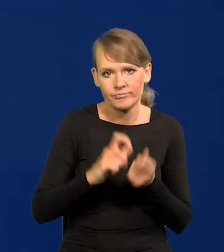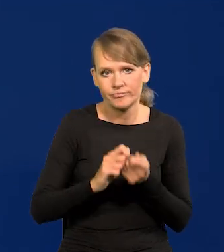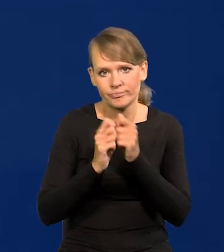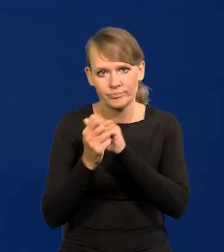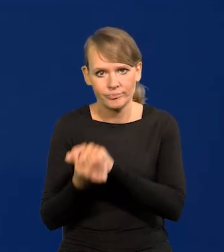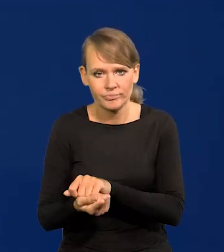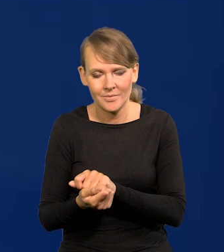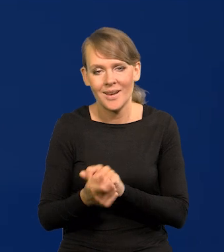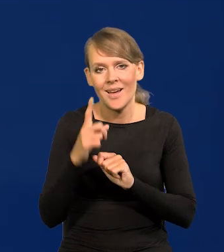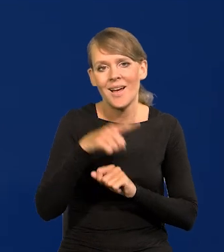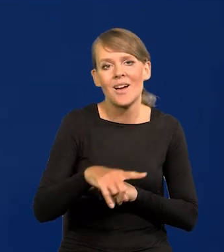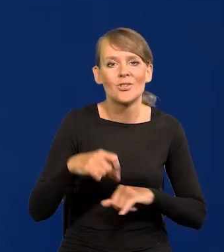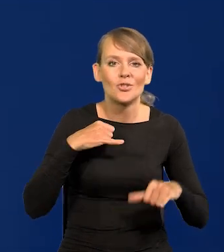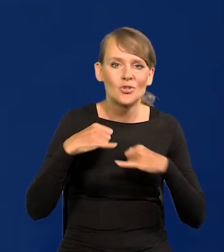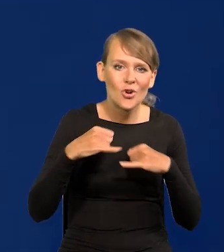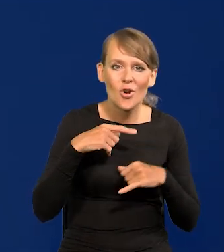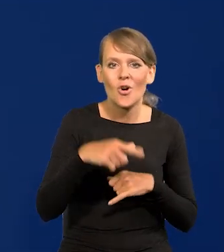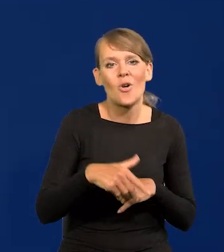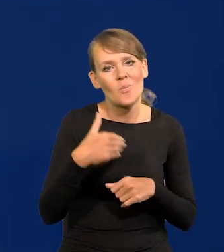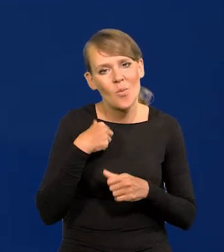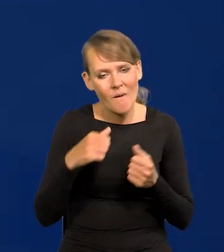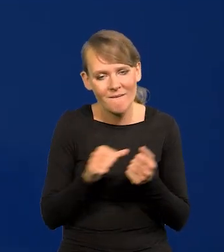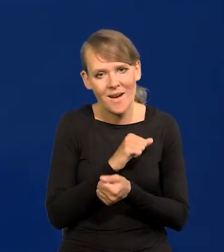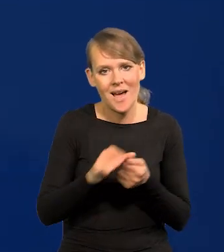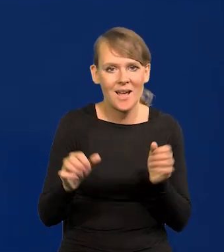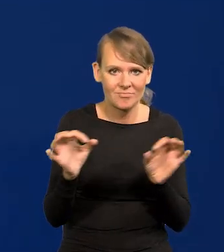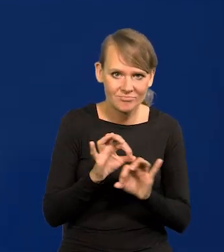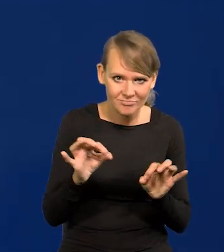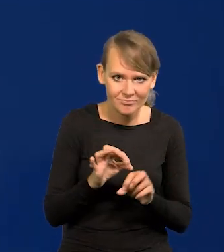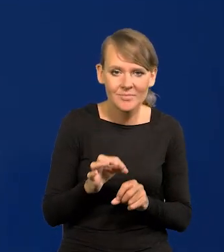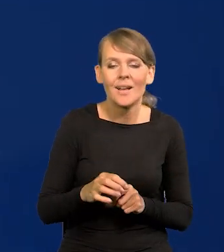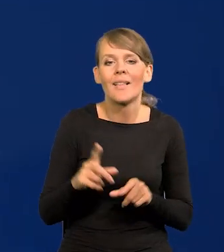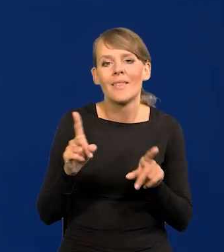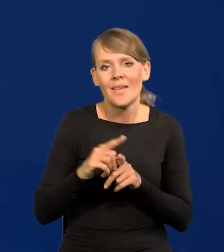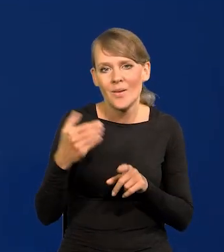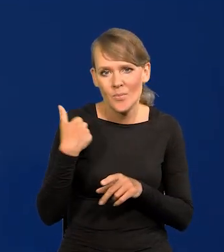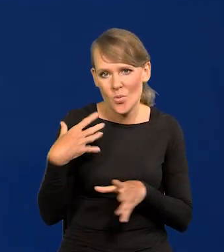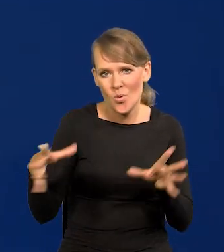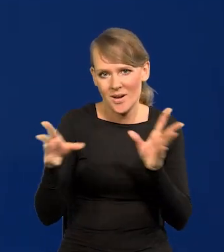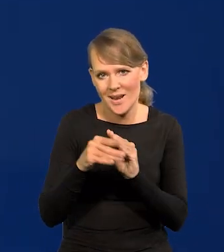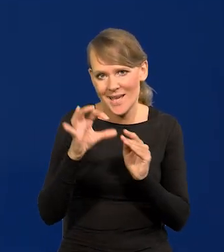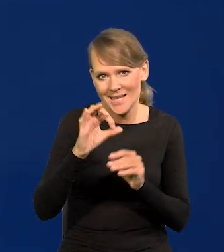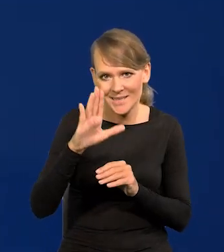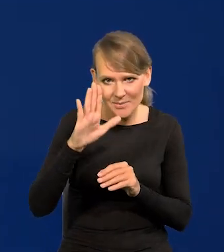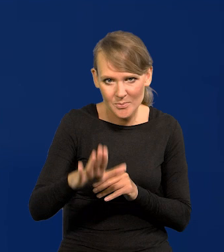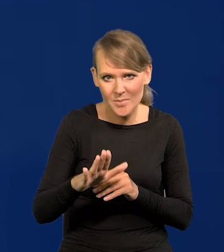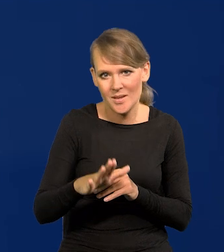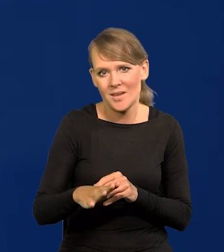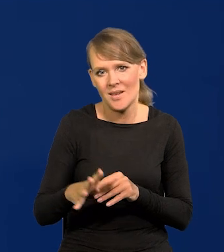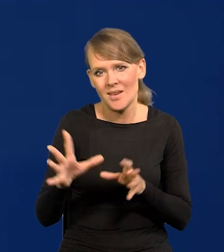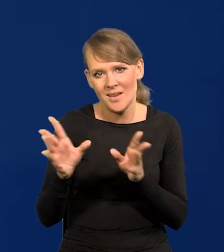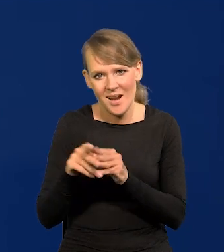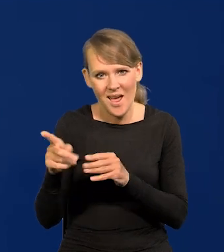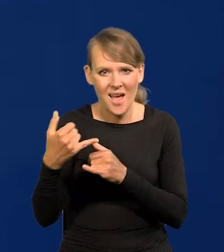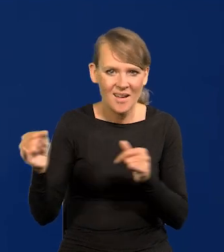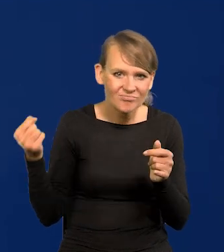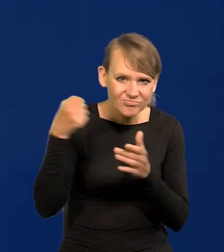Ale ten rząd był właśnie przedmiotem takiej walki strasznej. I w końcu byli SB-cy razem z tymi siłami przemocy różnymi,